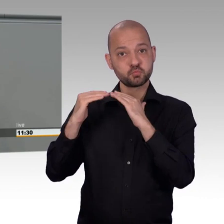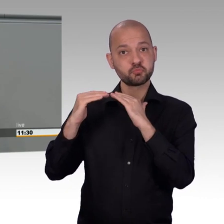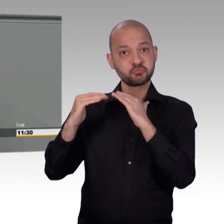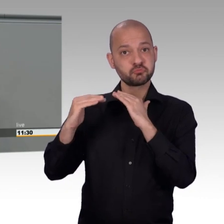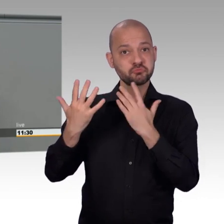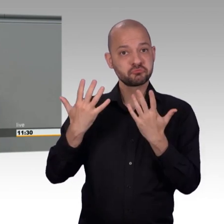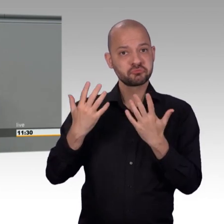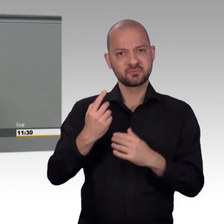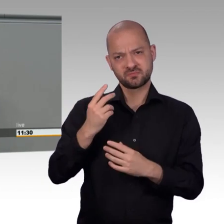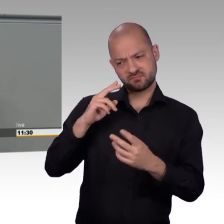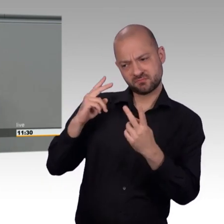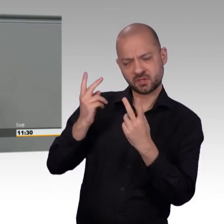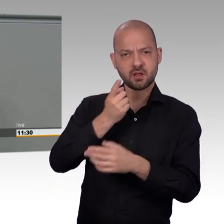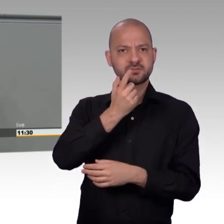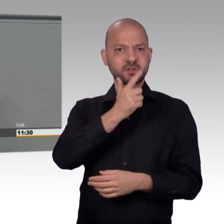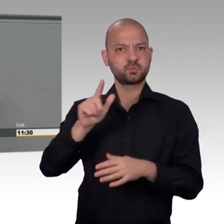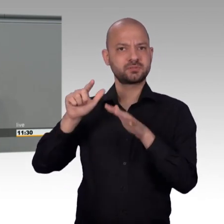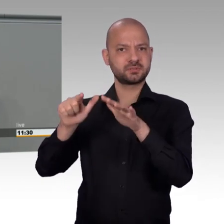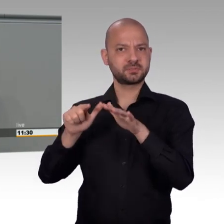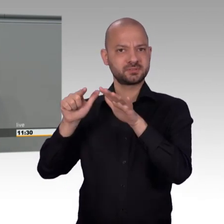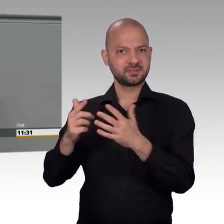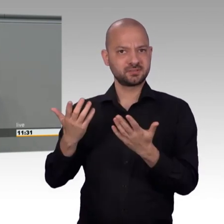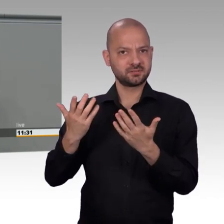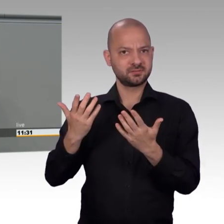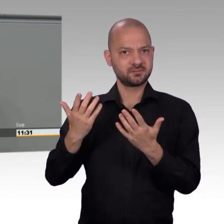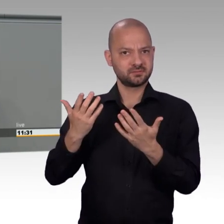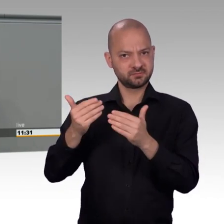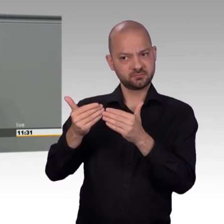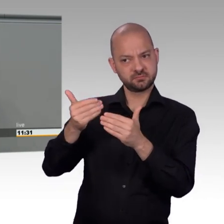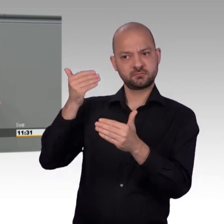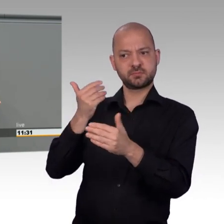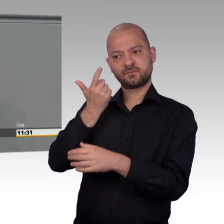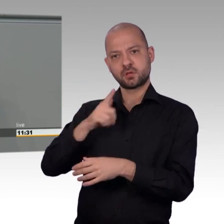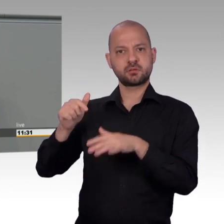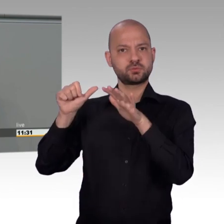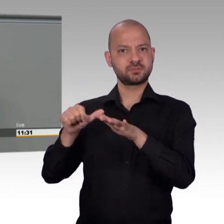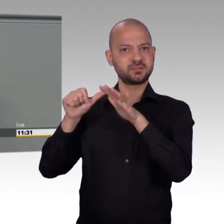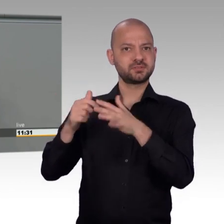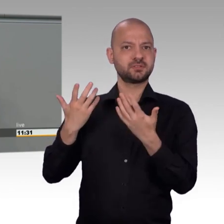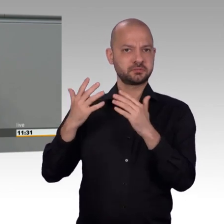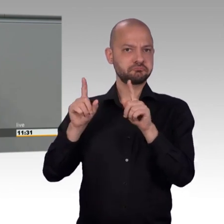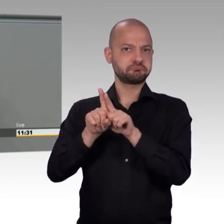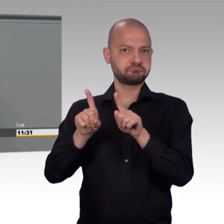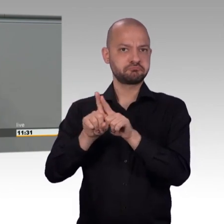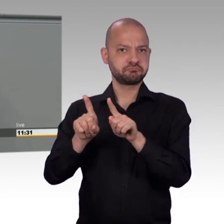Eine Möglichkeit ist, dass damals alles schlechter war. Und die Menschen mehr Grund zur Kritik hatten.